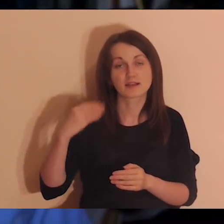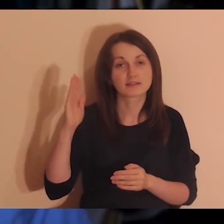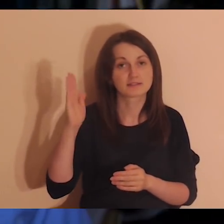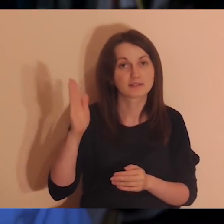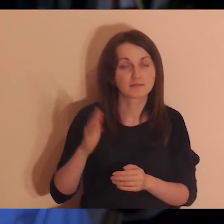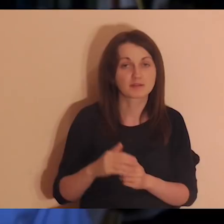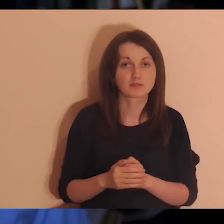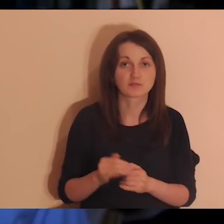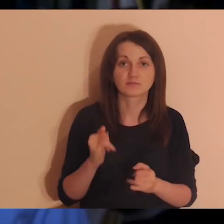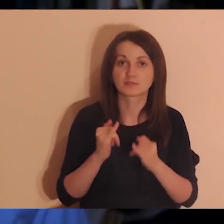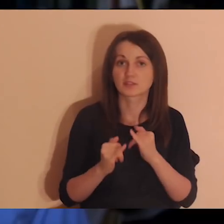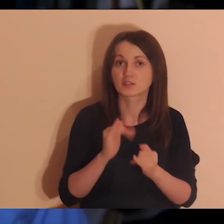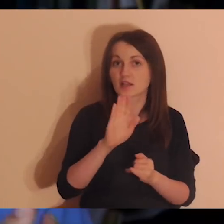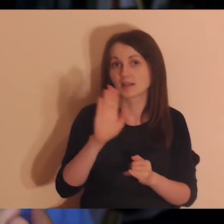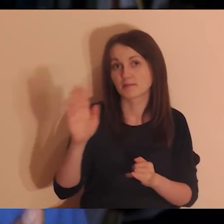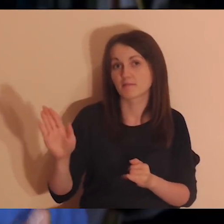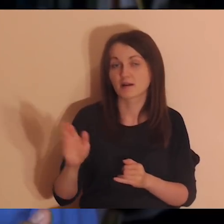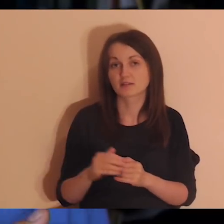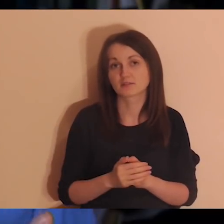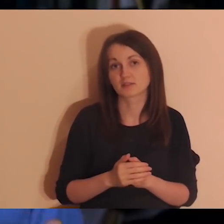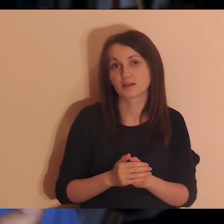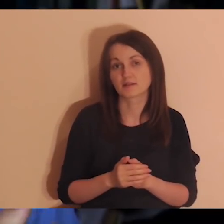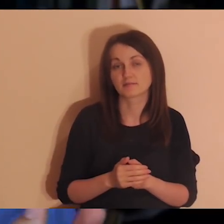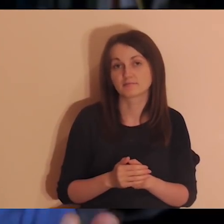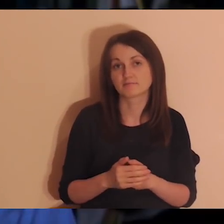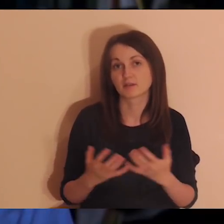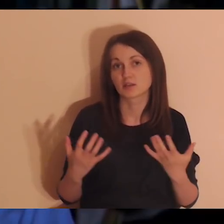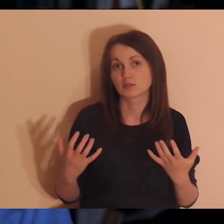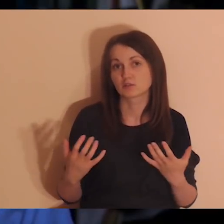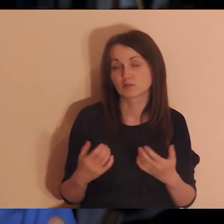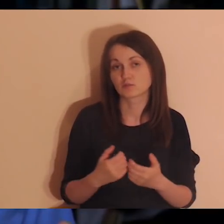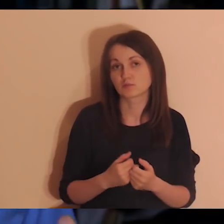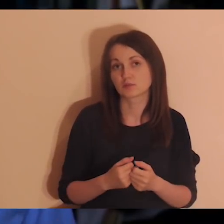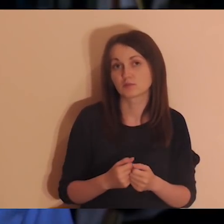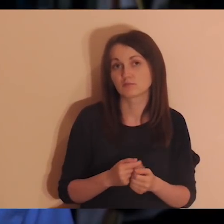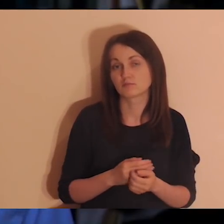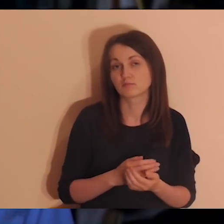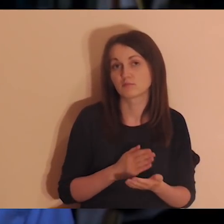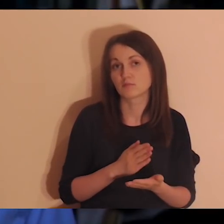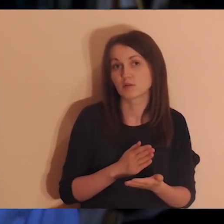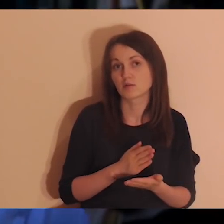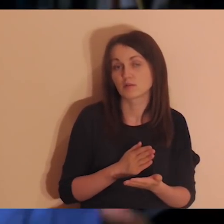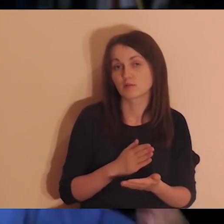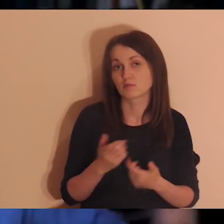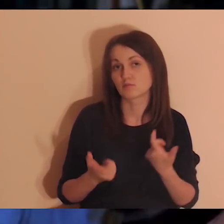Jeśli macie jakichś znajomych, którzy chcieliby coś takiego robić,